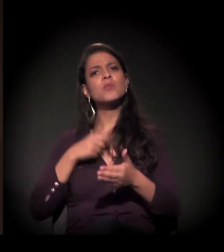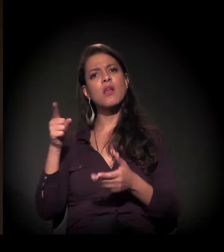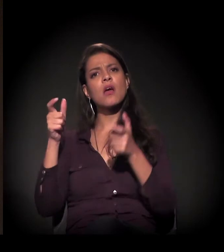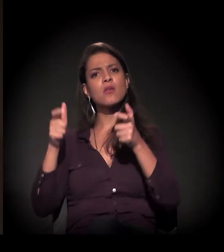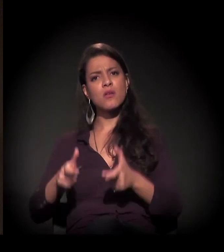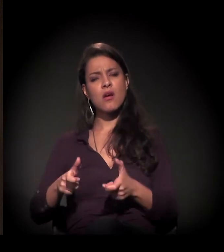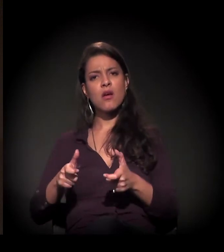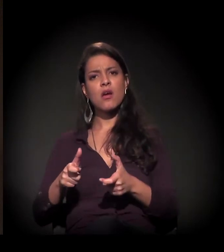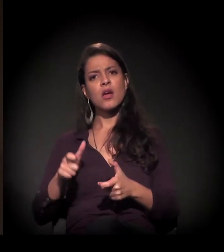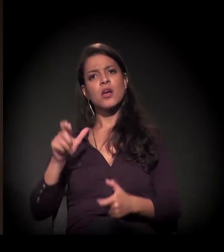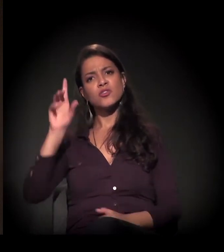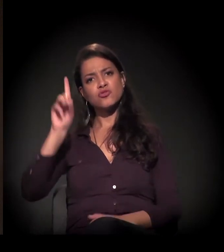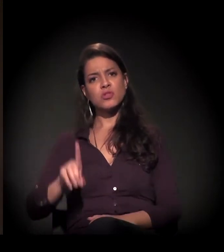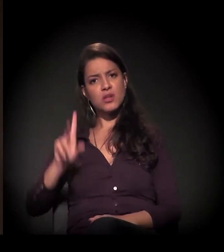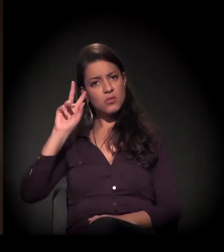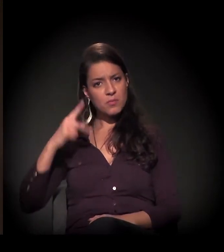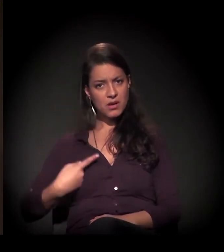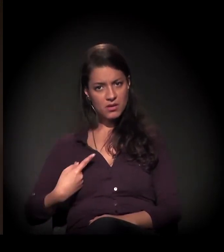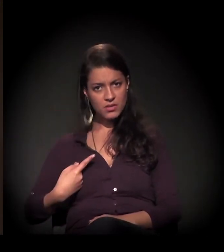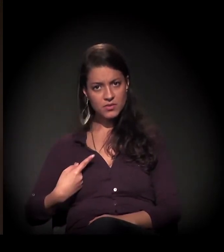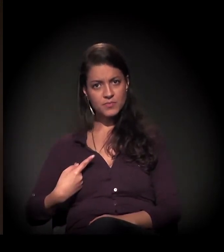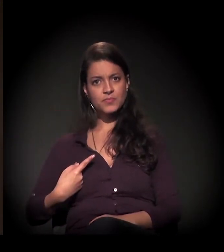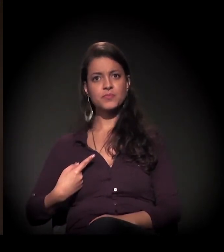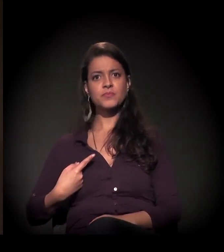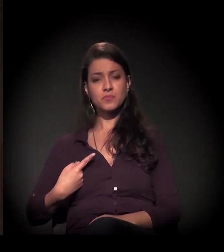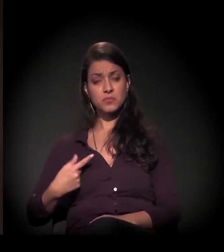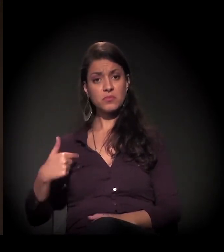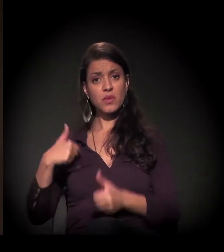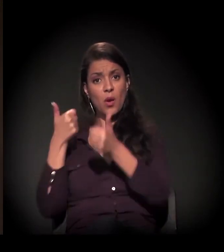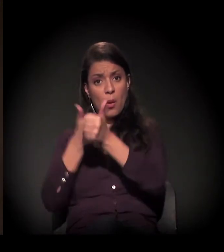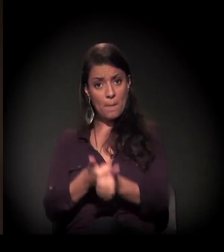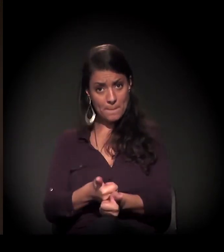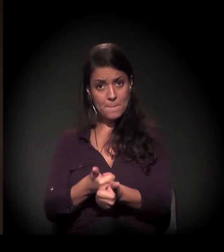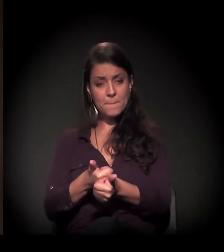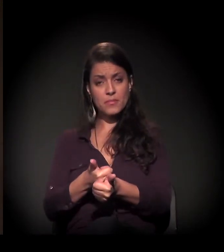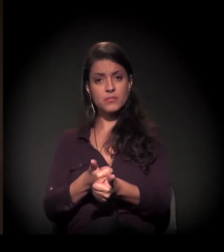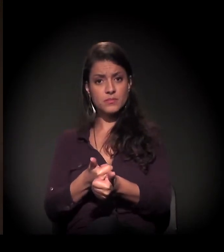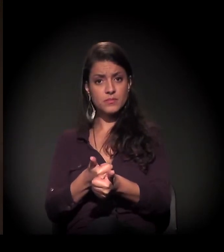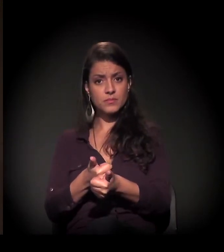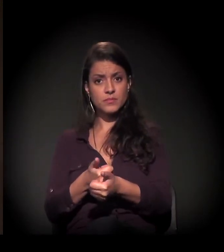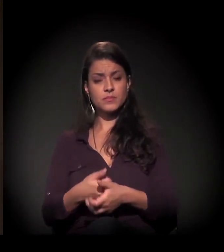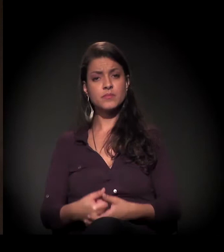Eu, lá pelo Centro dos Direitos Humanos, estou acompanhando diretamente esse processo,